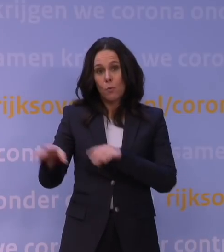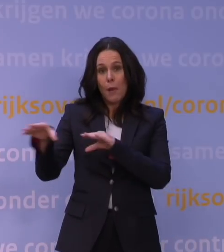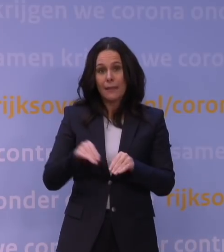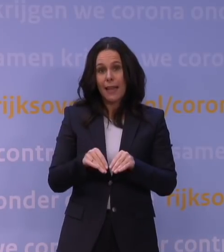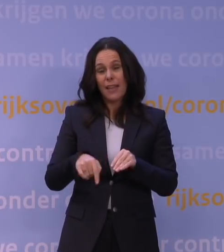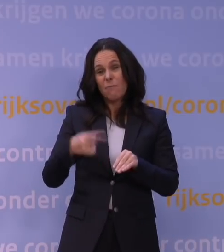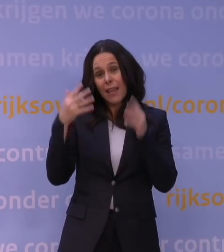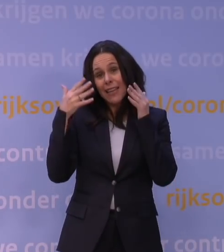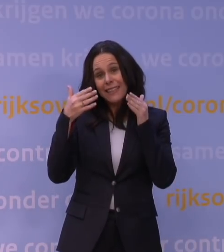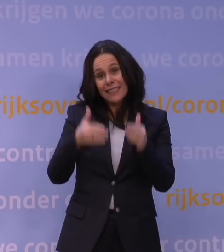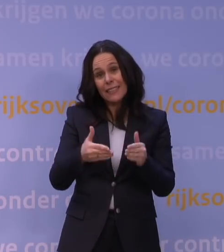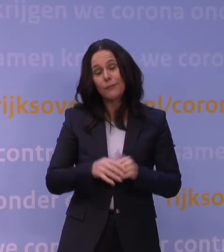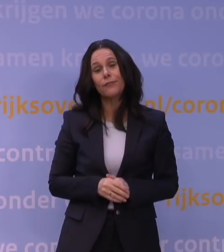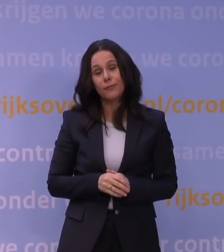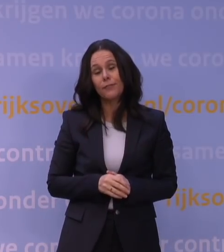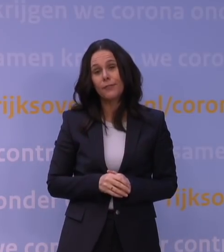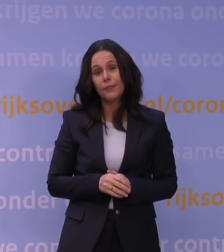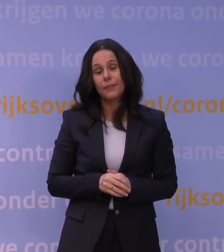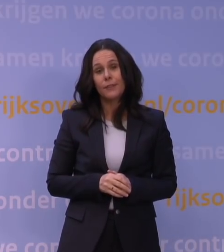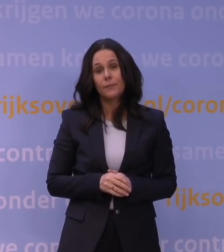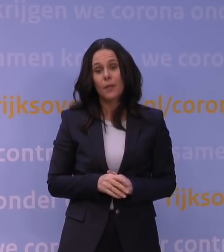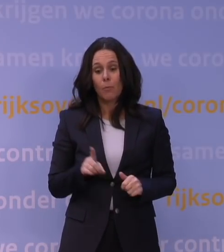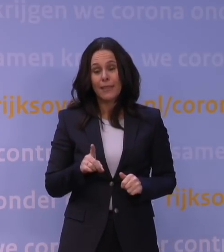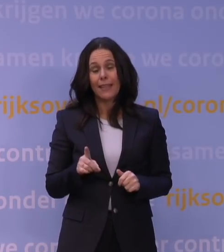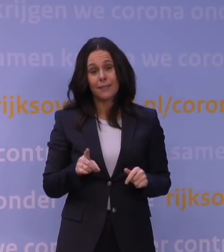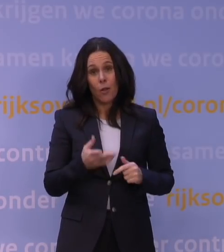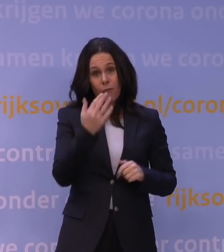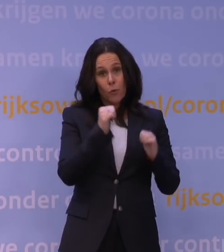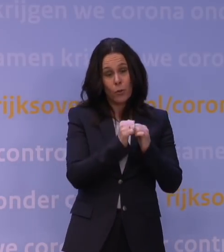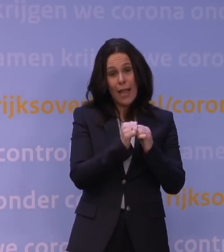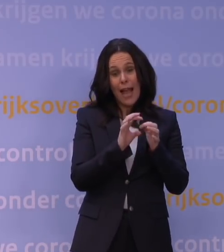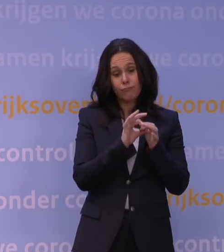en dan kom je al snel terug op een situatie als we vorig jaar rond kerst hebben gehad.